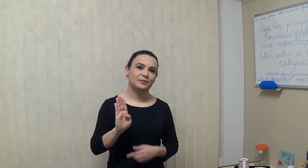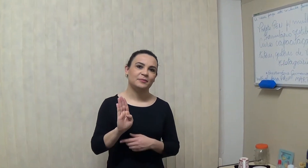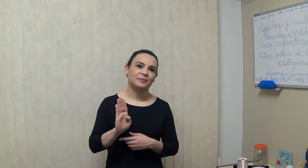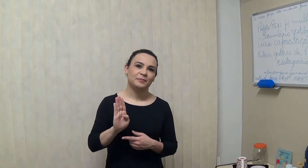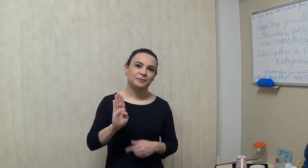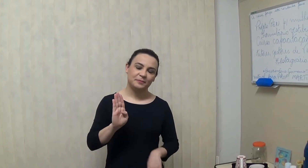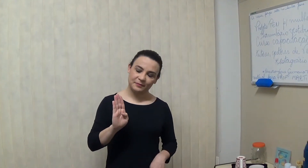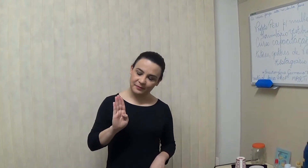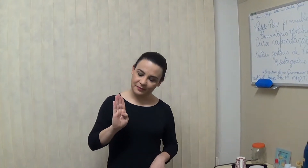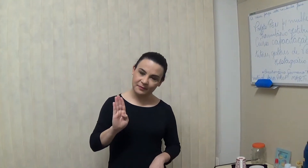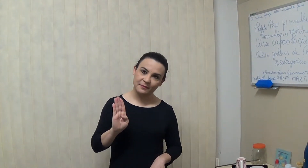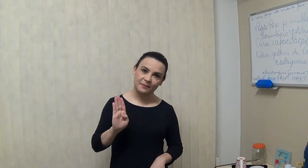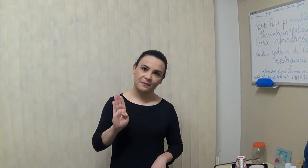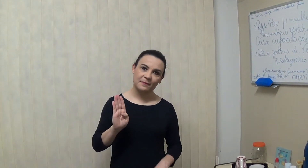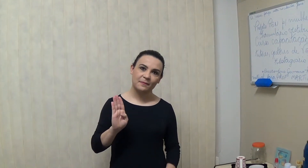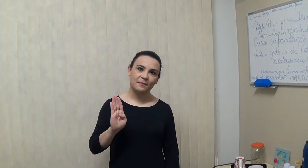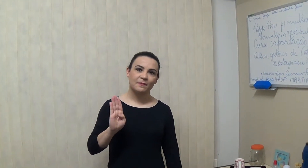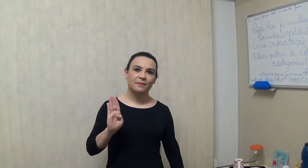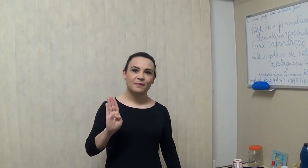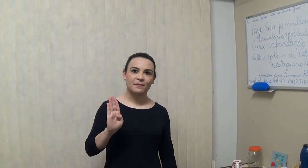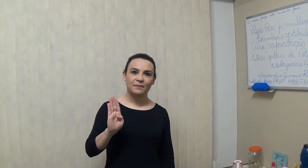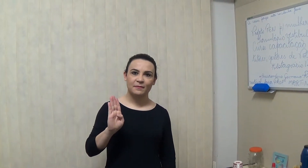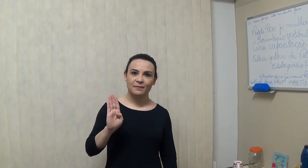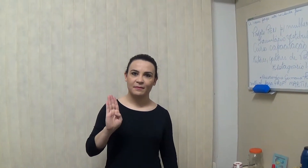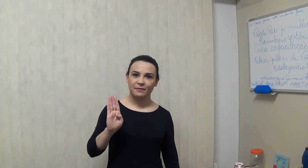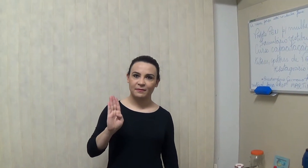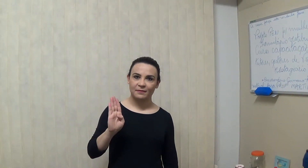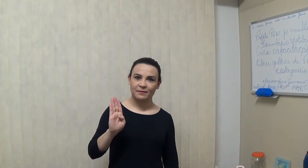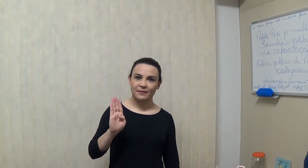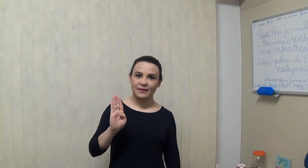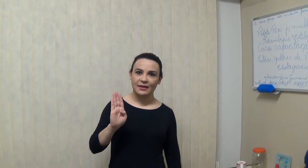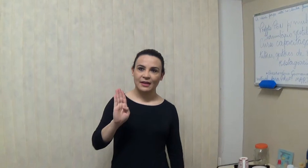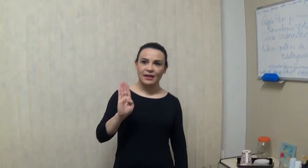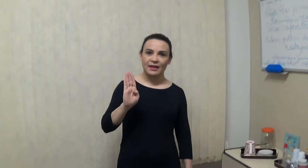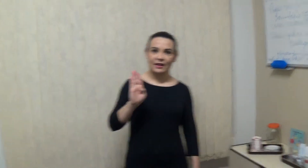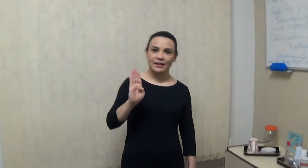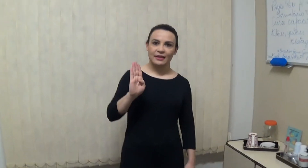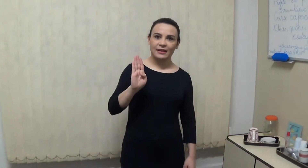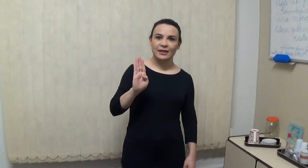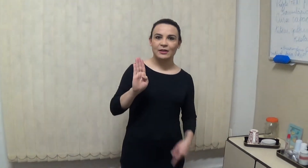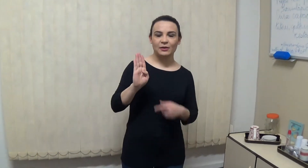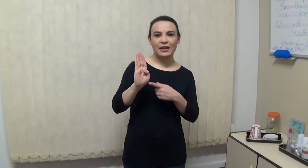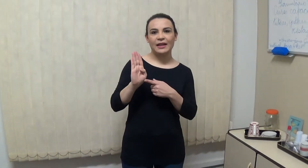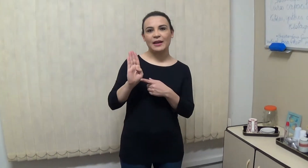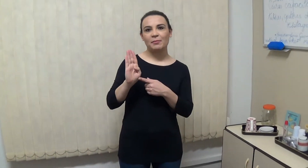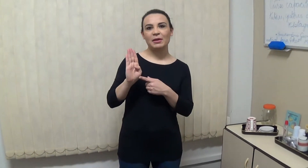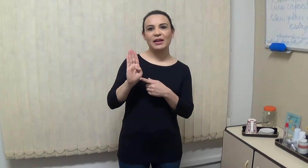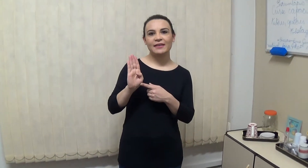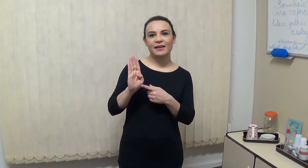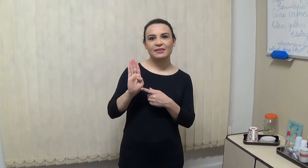o que que acontece com o dedão na letra B? você tem que...